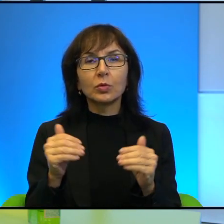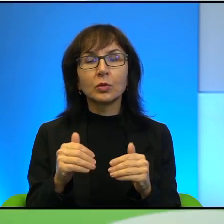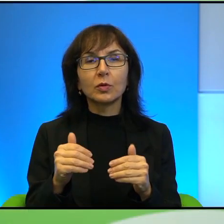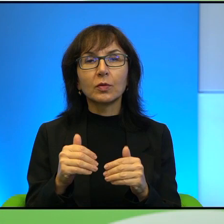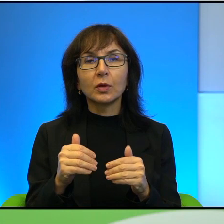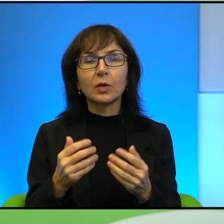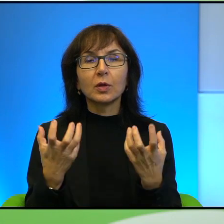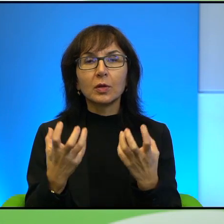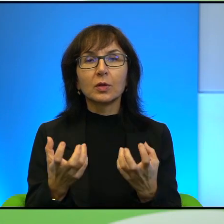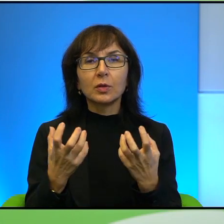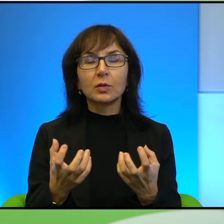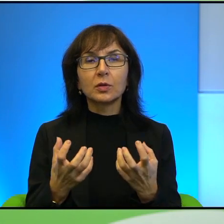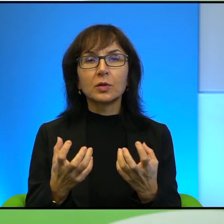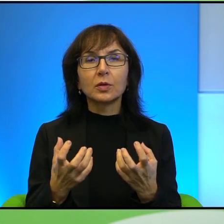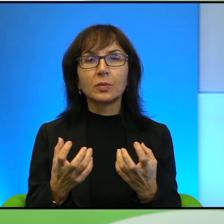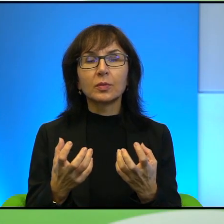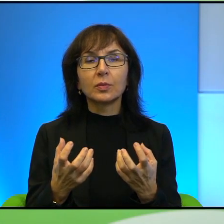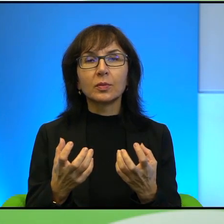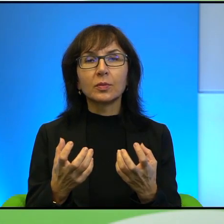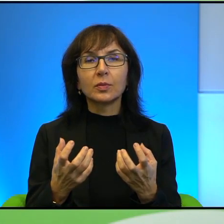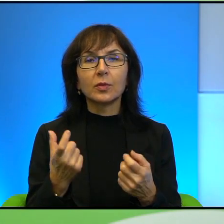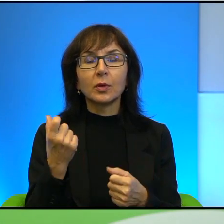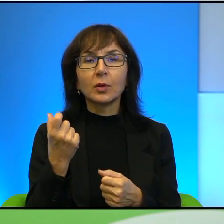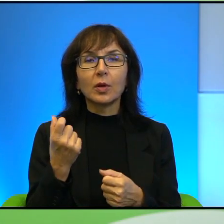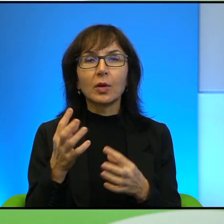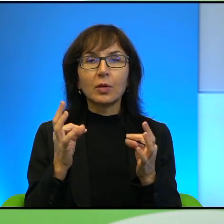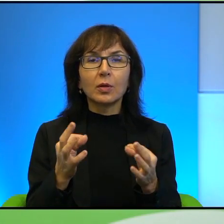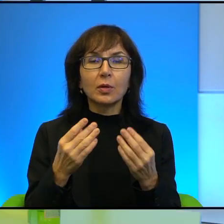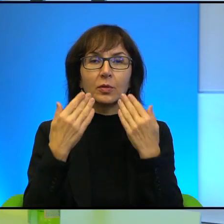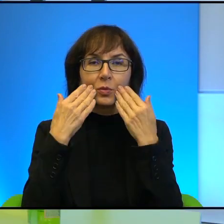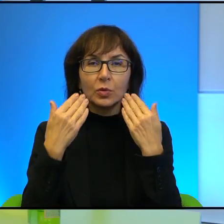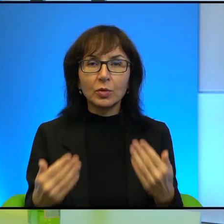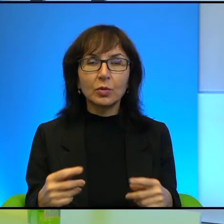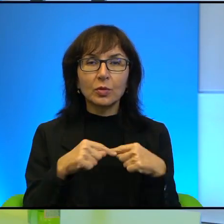Chciałabym na chwilę obecną bardzo podziękować serdecznie za tę rozmowę.